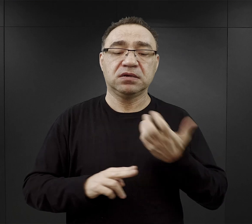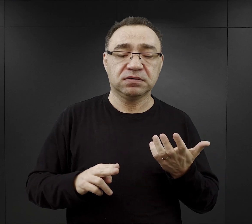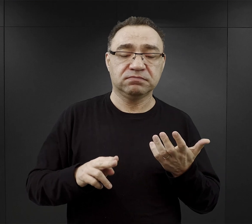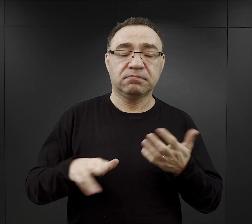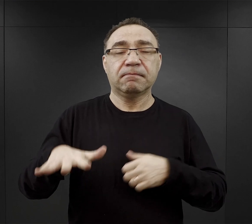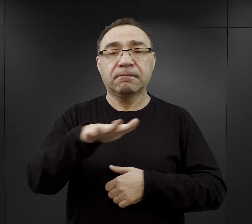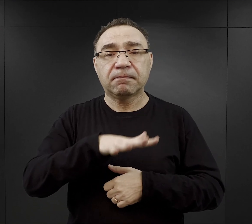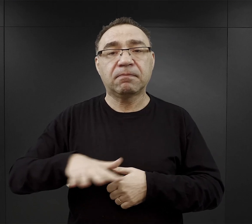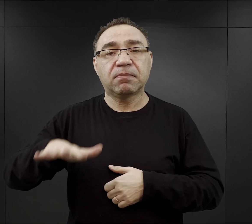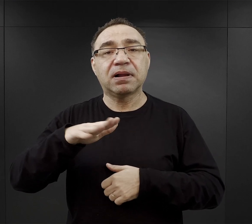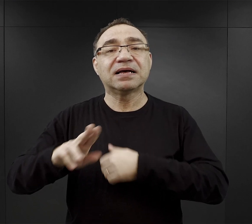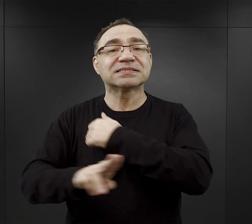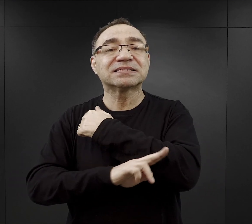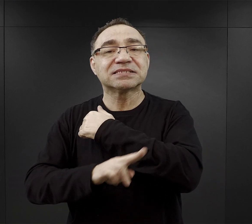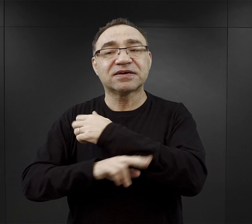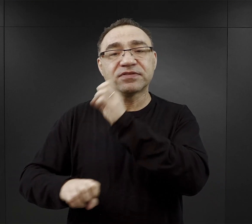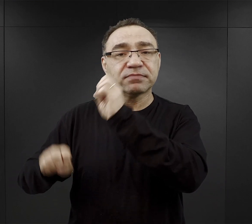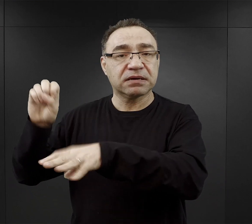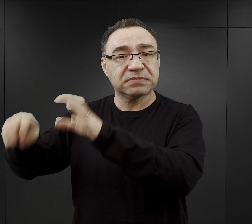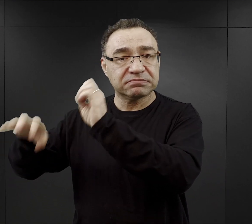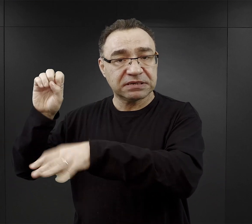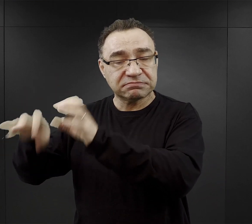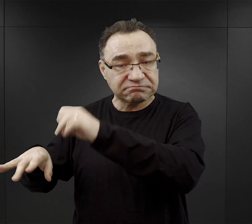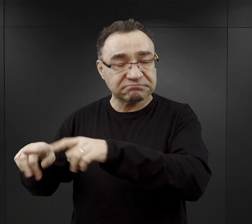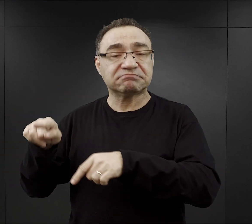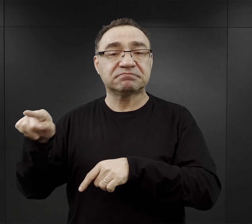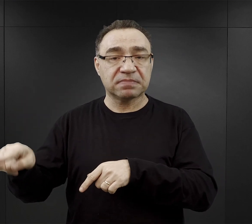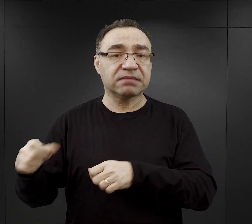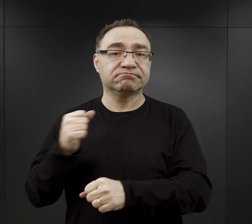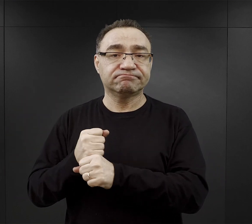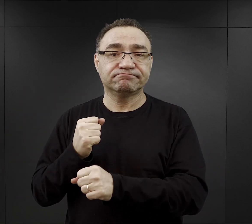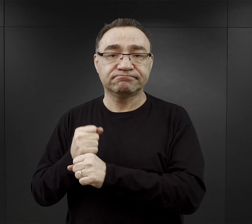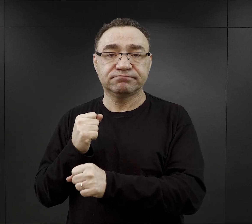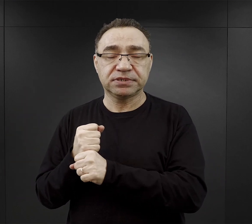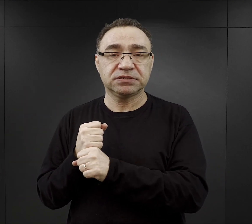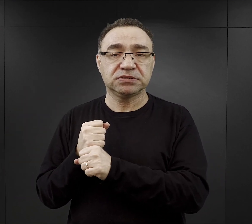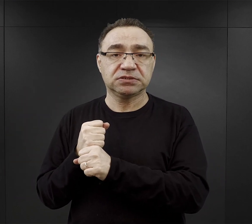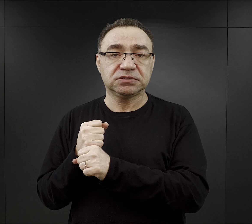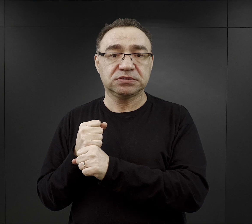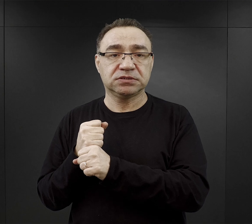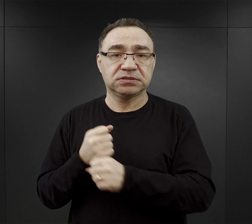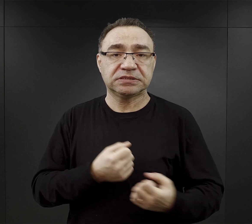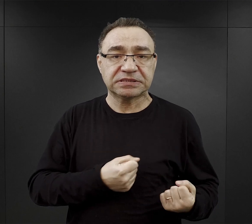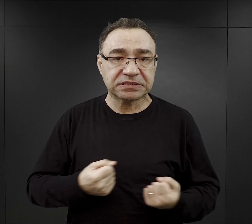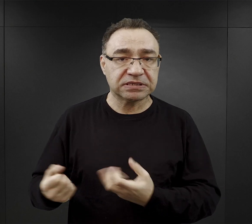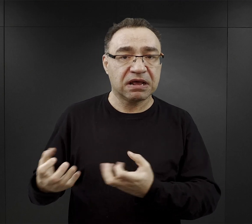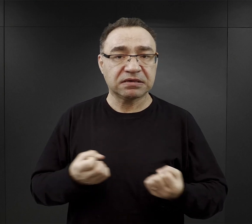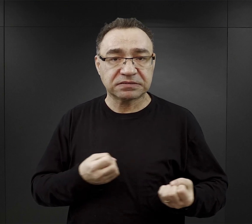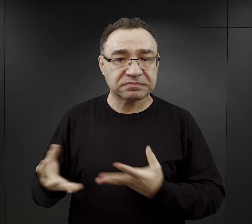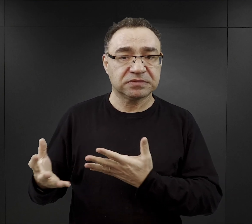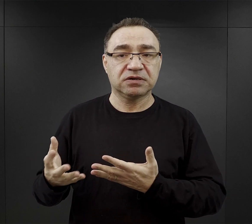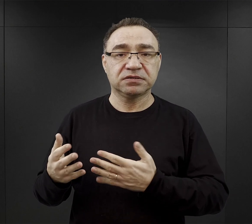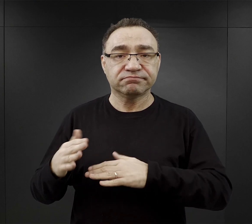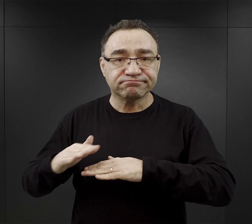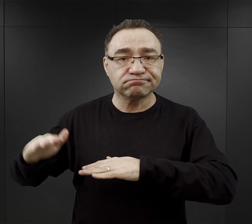czyli plac drzewny i tam znowu więźniowie pracowali przy transporcie, składowaniu tych belek, desek,